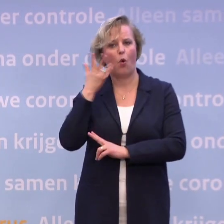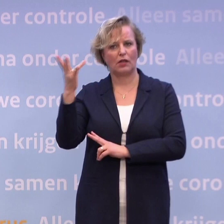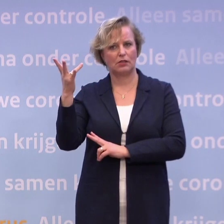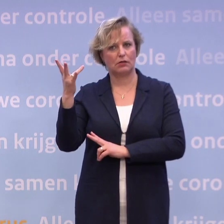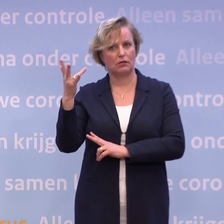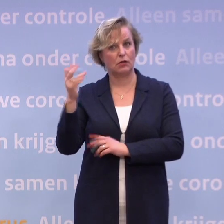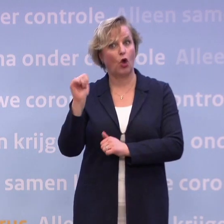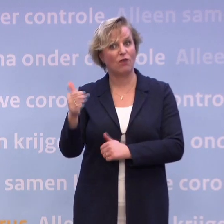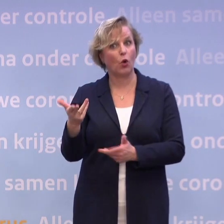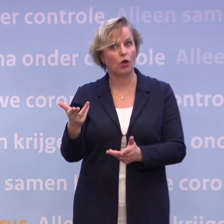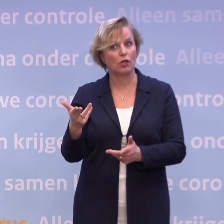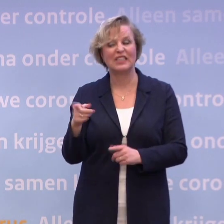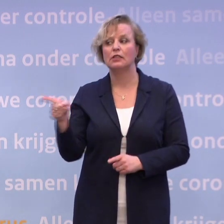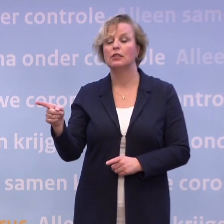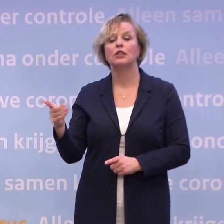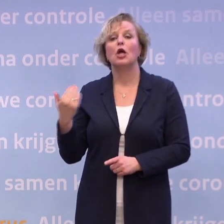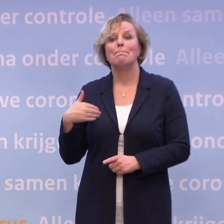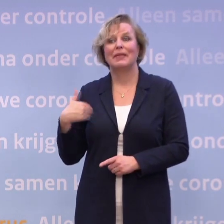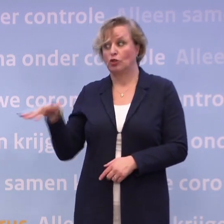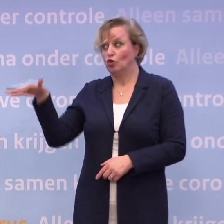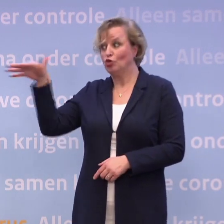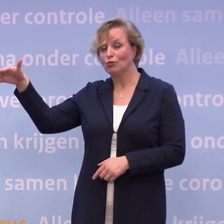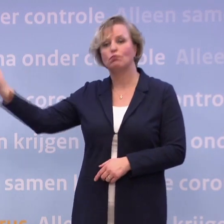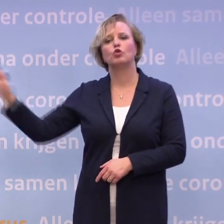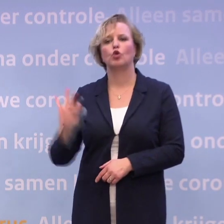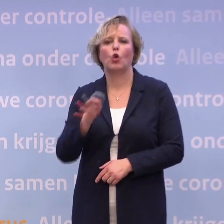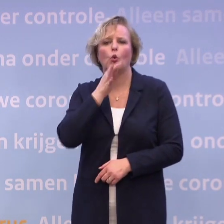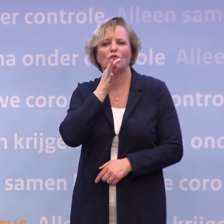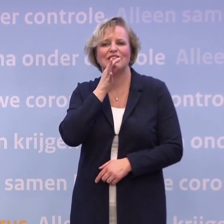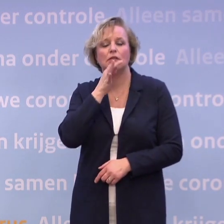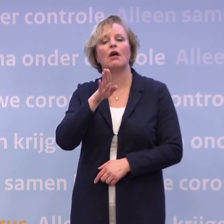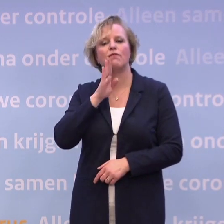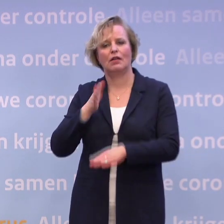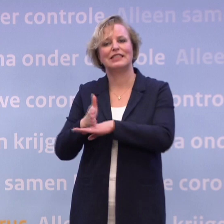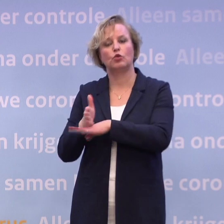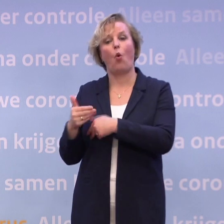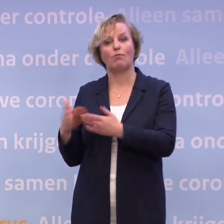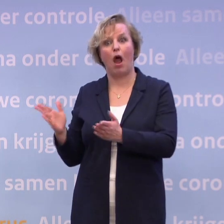Ja, die hoeven niet halsoverkop terug te komen, is er ook bij gezegd. Dus die kunnen hun vakantie afmaken, moeten daarna wel in quarantaine.